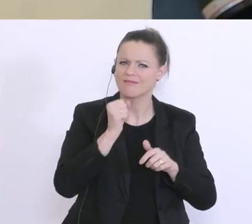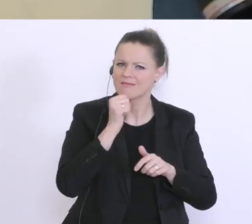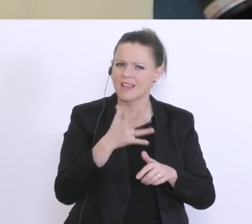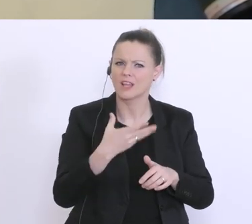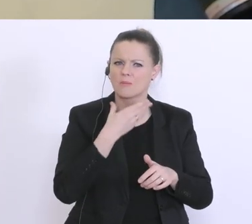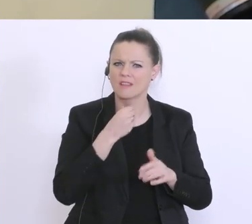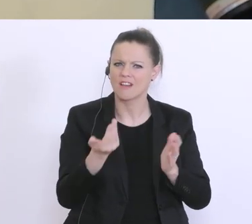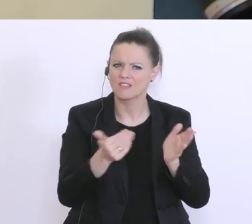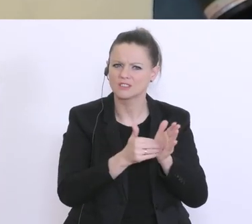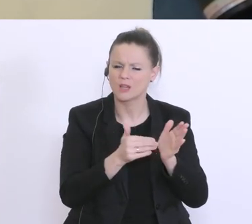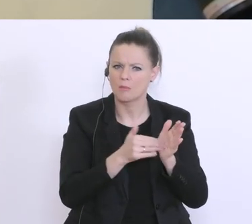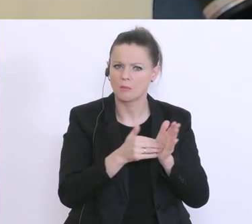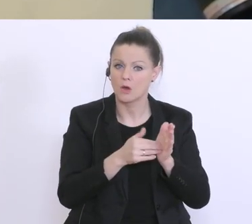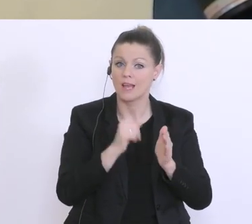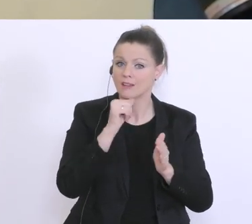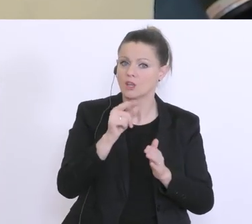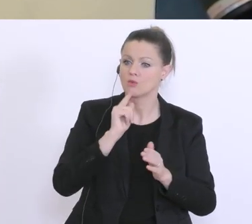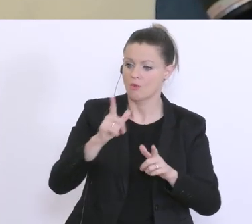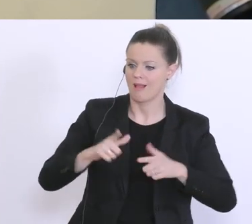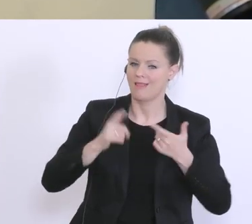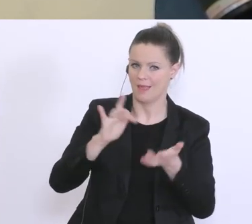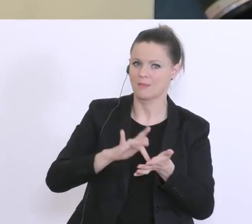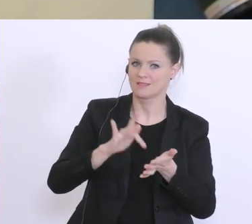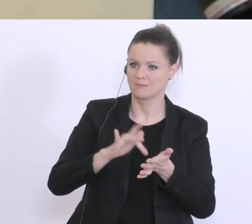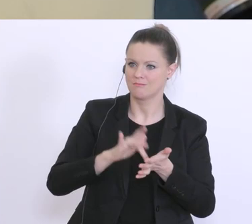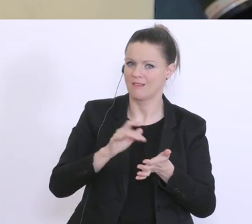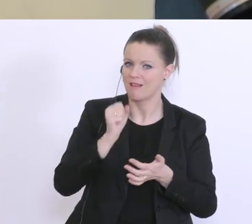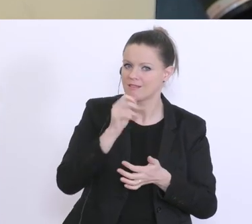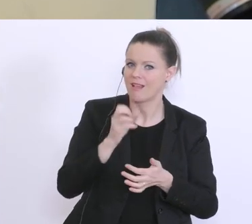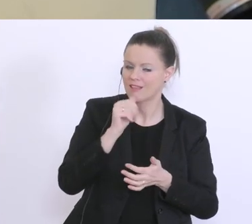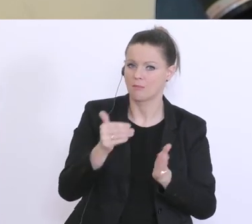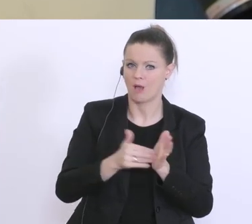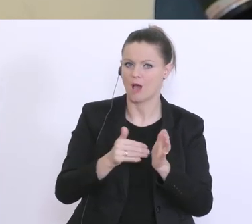nur Lebensmittel die man so im täglichen Bedarf teilweise braucht. Es gibt immer mehr Anfragen,